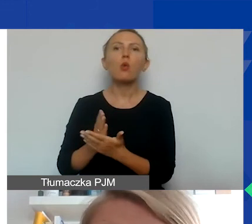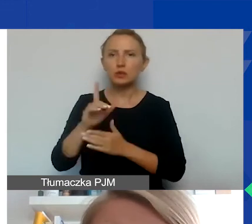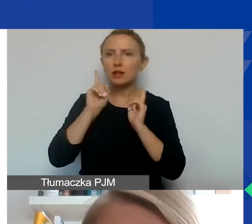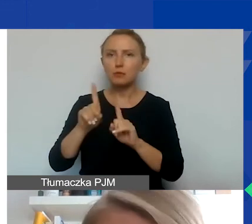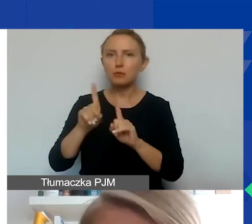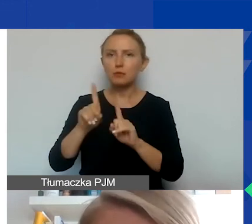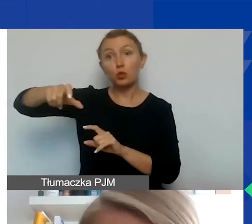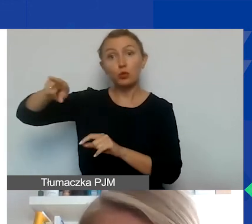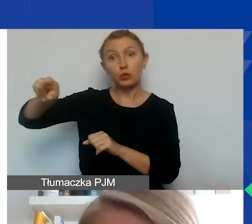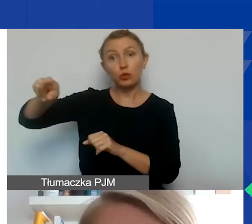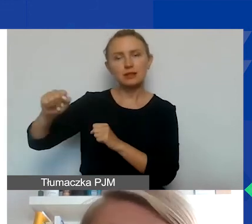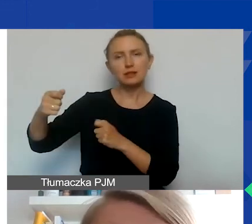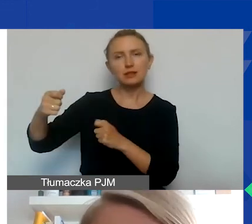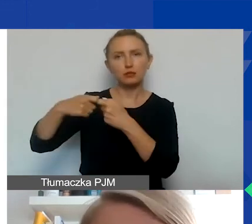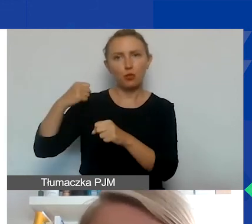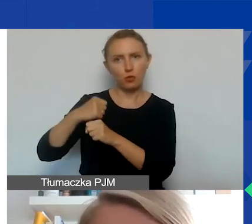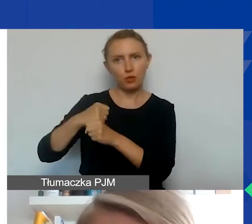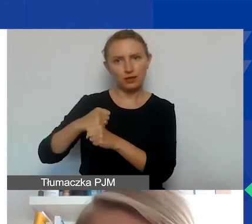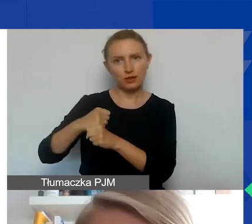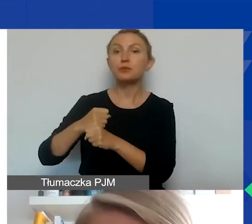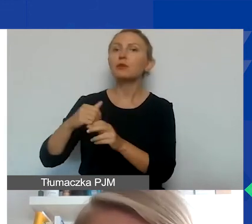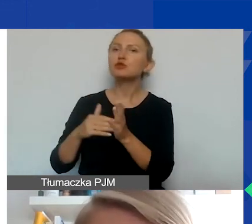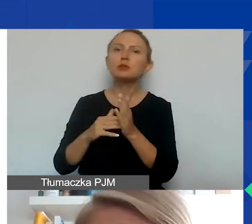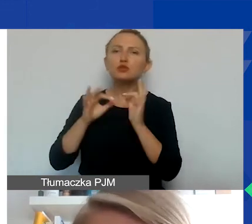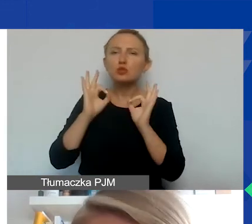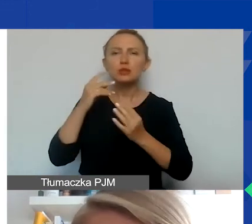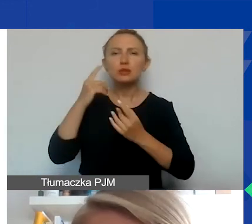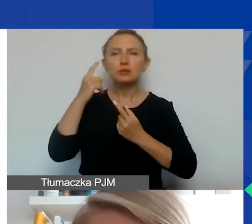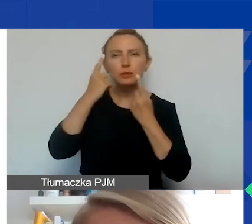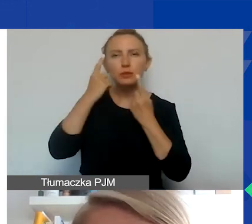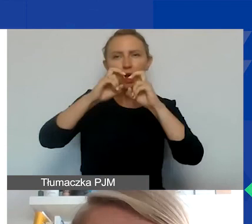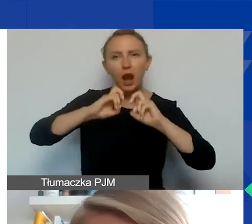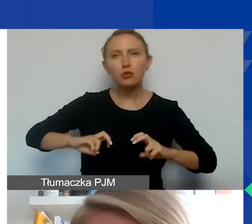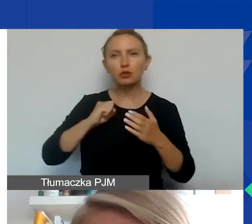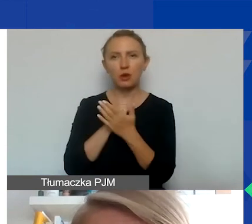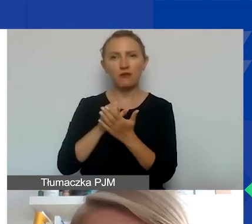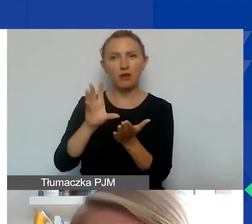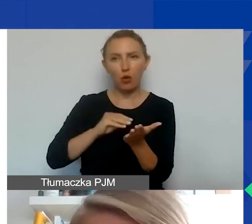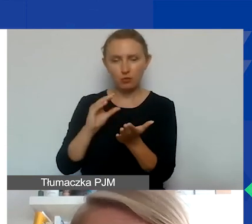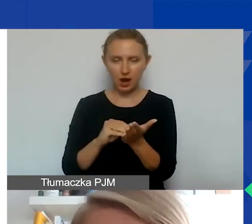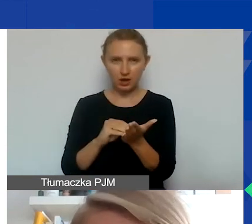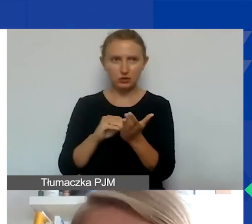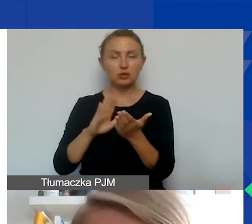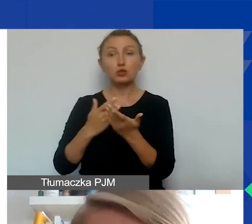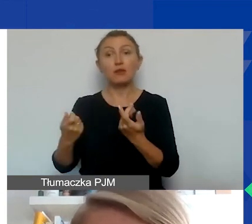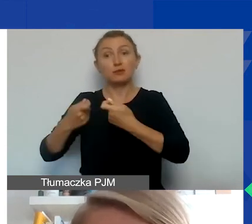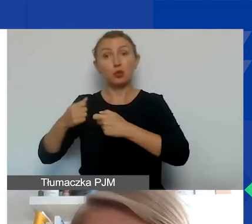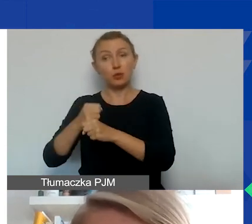które występują jako partnerzy. Nad tym trzeba się zastanowić, jedna rzecz to jest kwestia formalna, że taki partner musi być w stanie